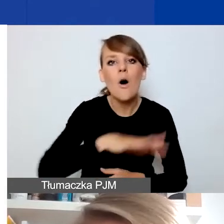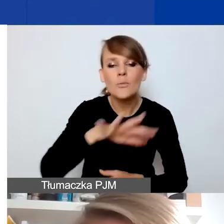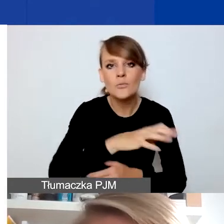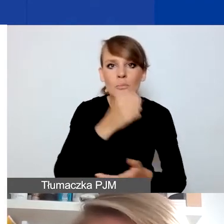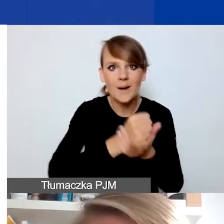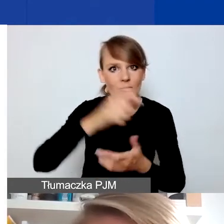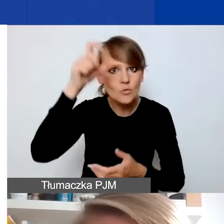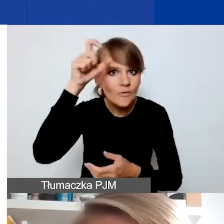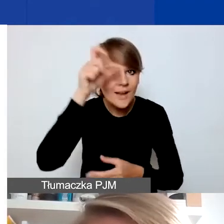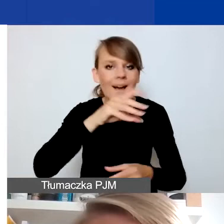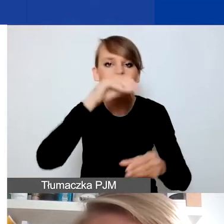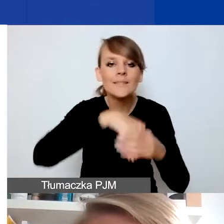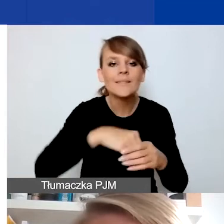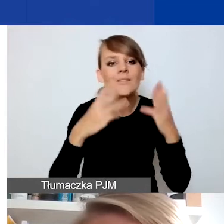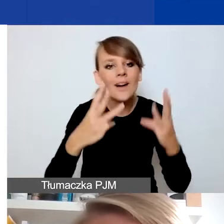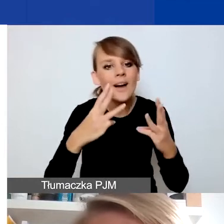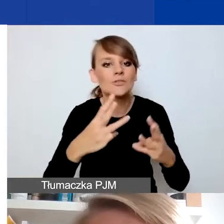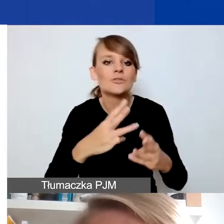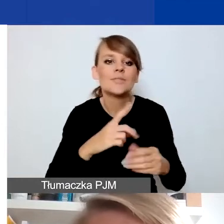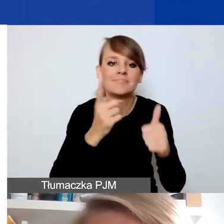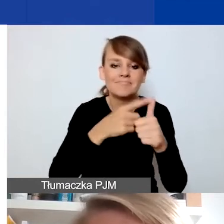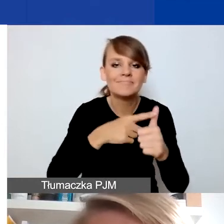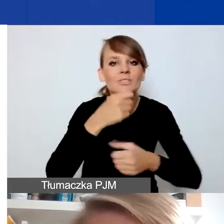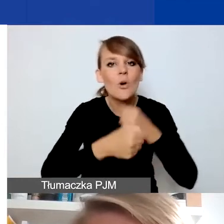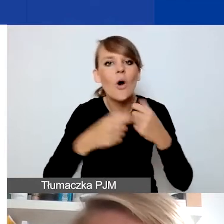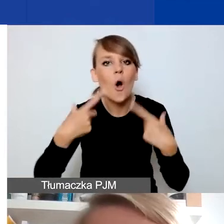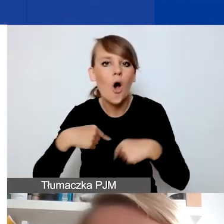szczególnie zależy nam na działaniach z migrantami i uchodźcami.